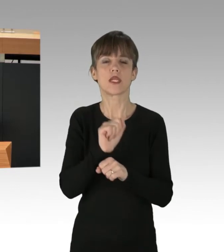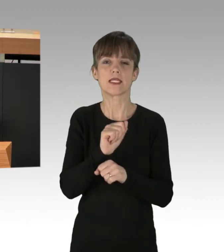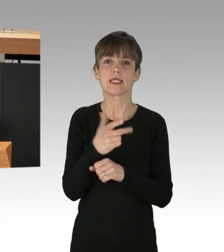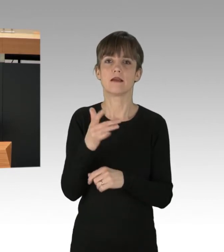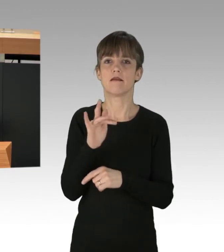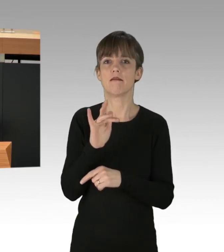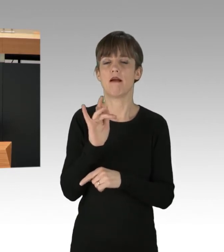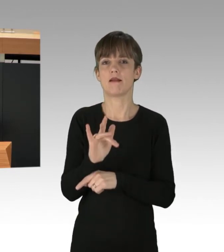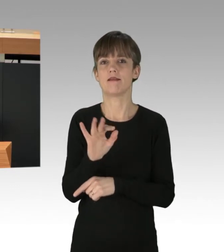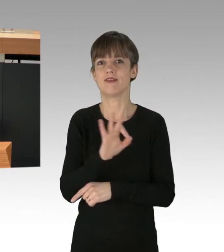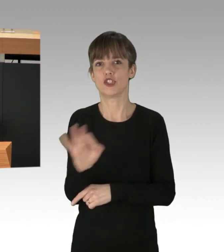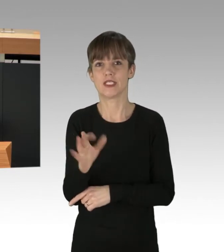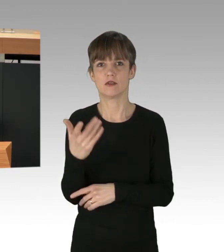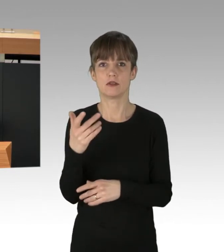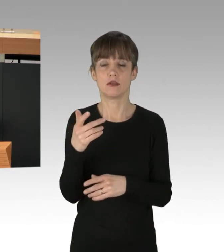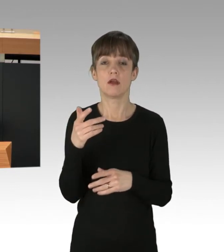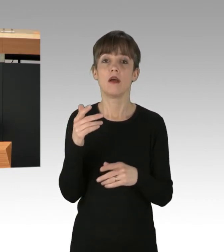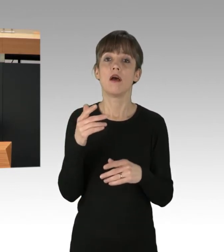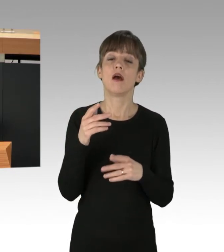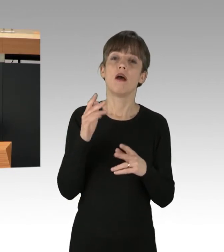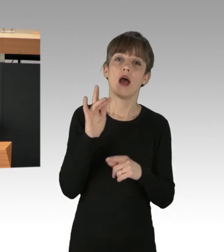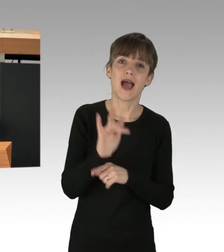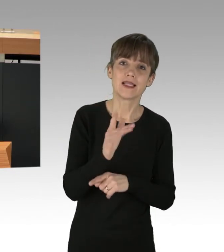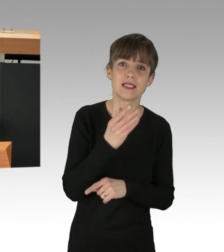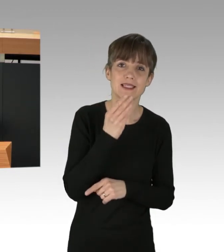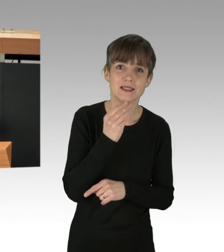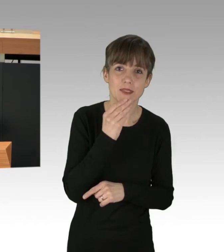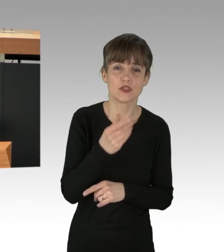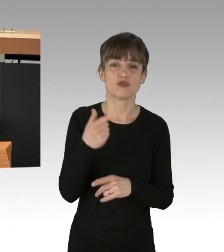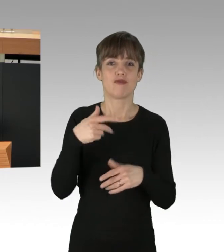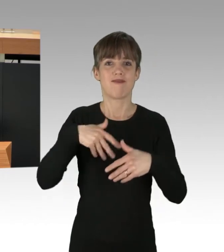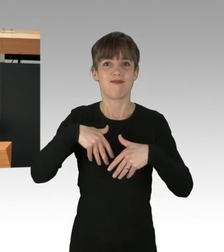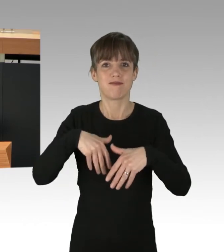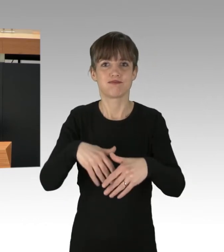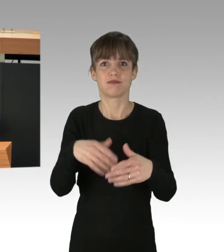während rechte, rassistische, antisemitische Aufmärsche, Versammlungen oder Spaziergänge verharmlost werden.